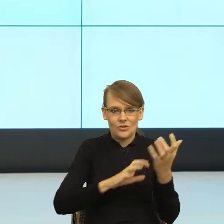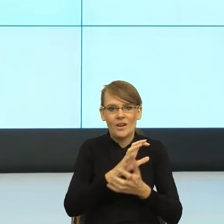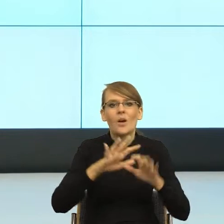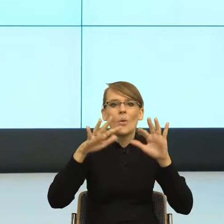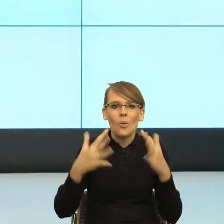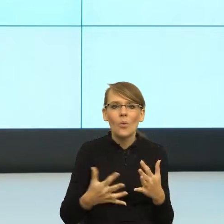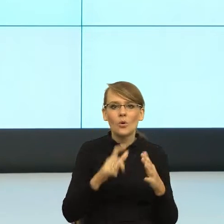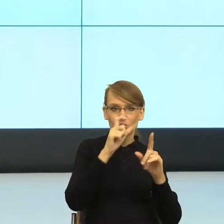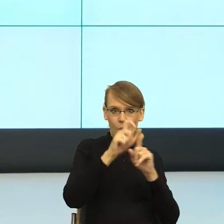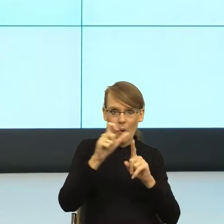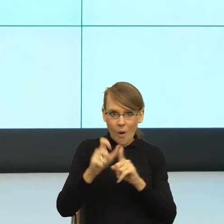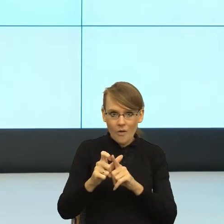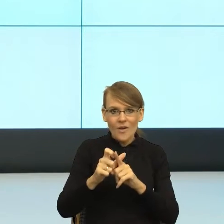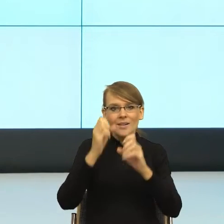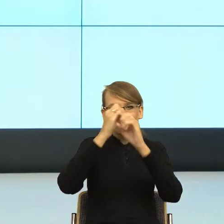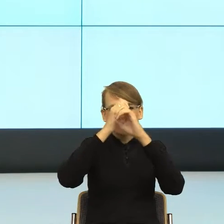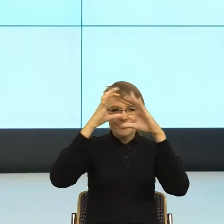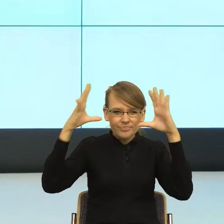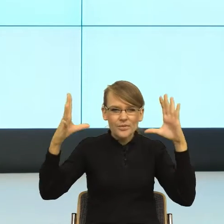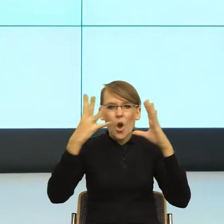pewną scenę zdarzeń, na której jesteśmy my,